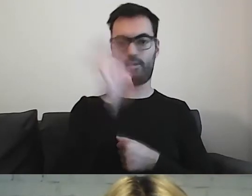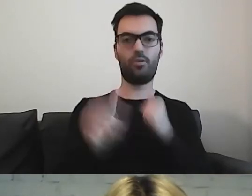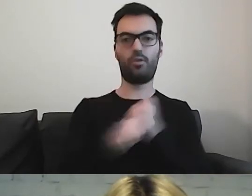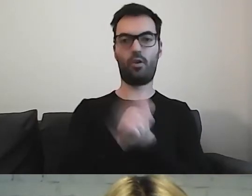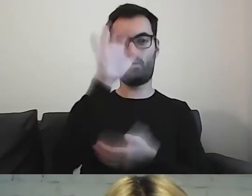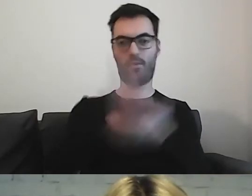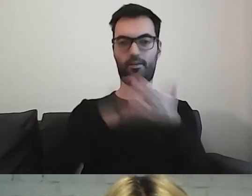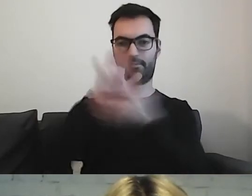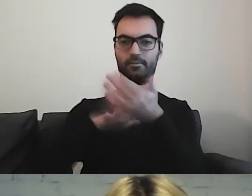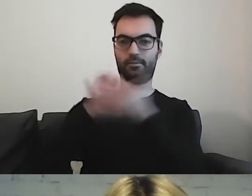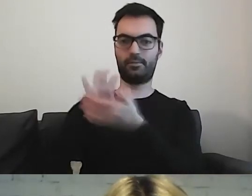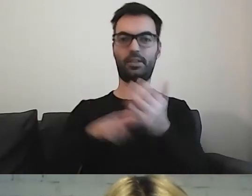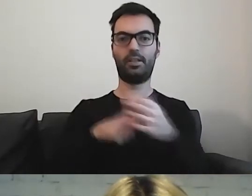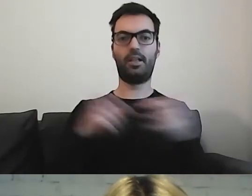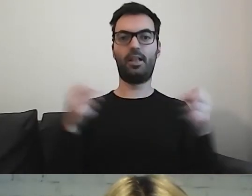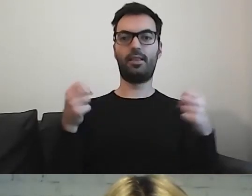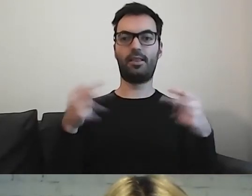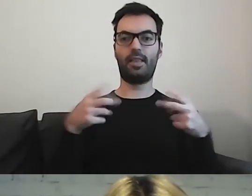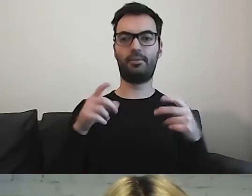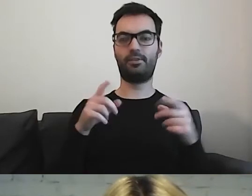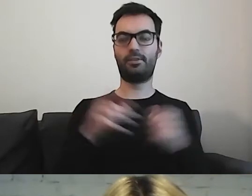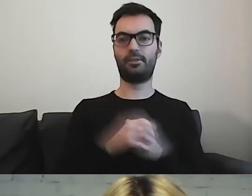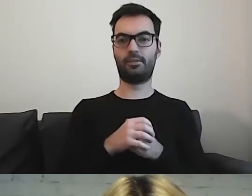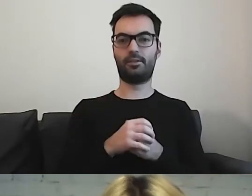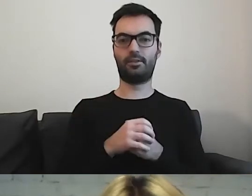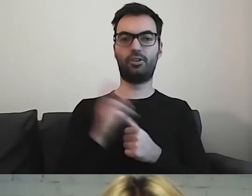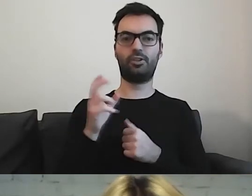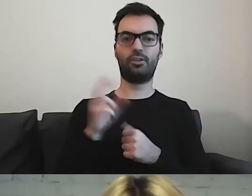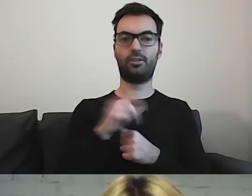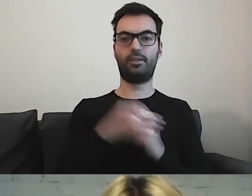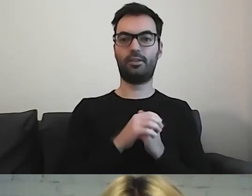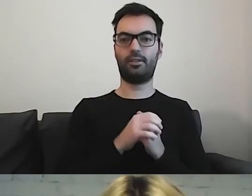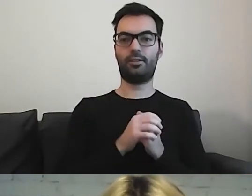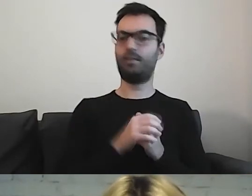widzimy, że czcionka nie schodzi poniżej 14.